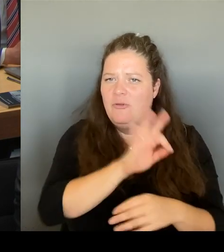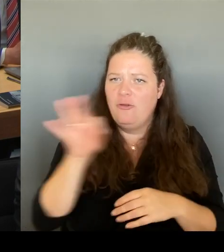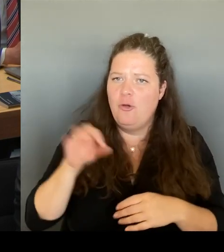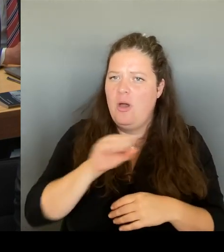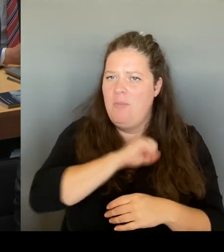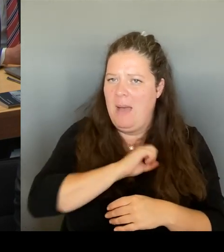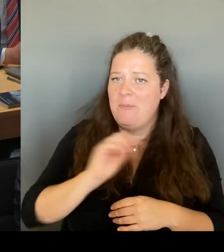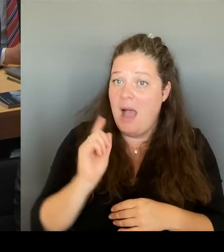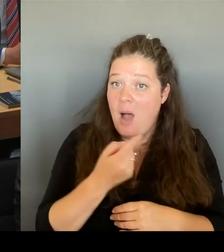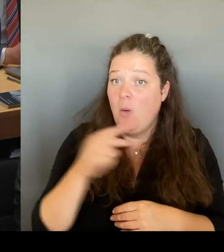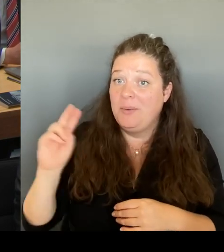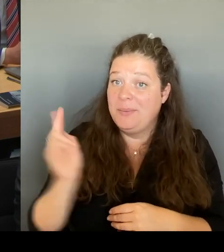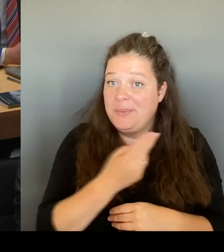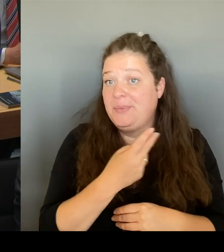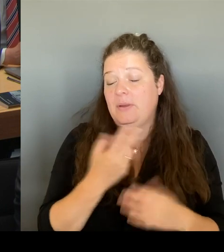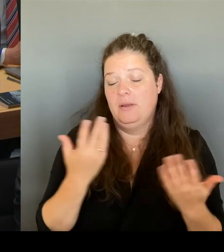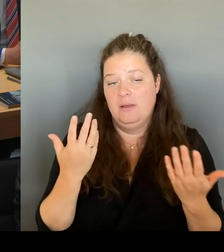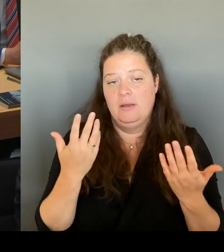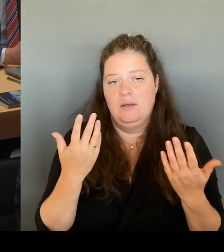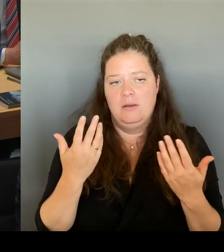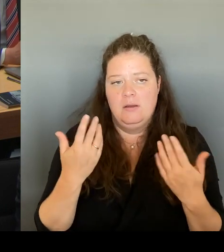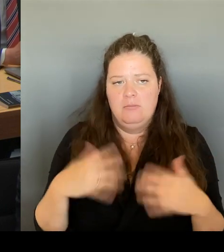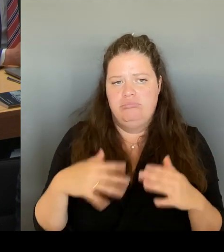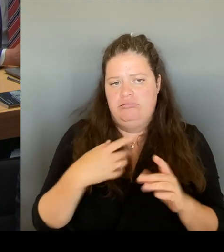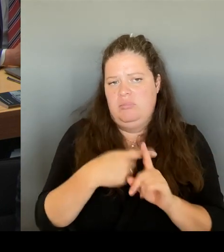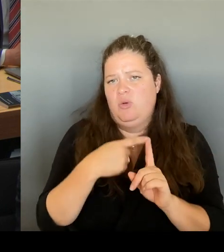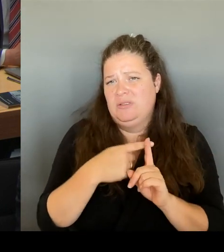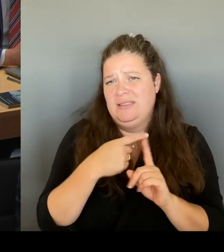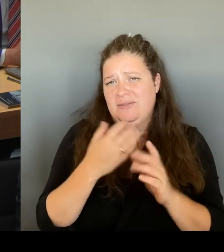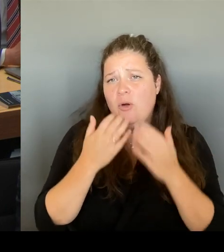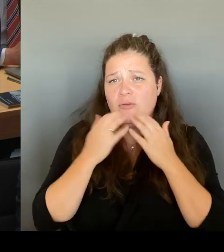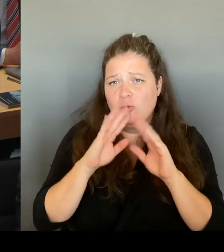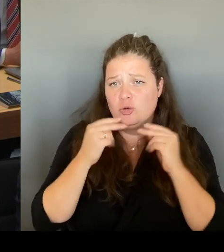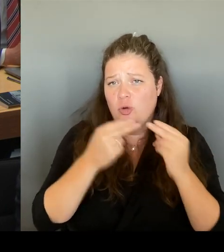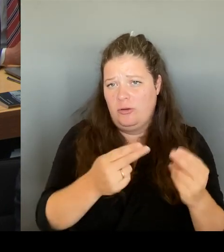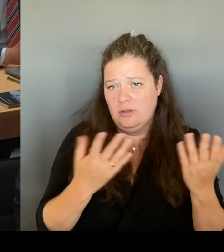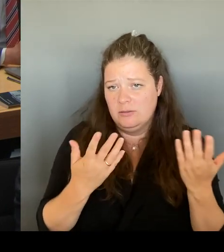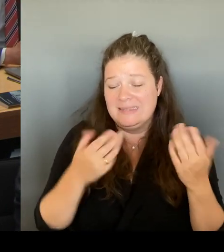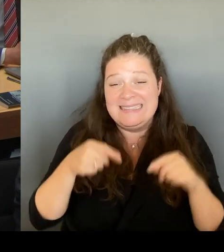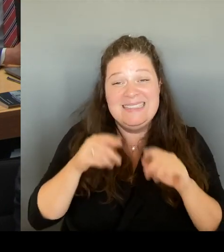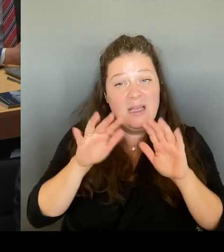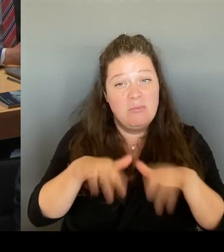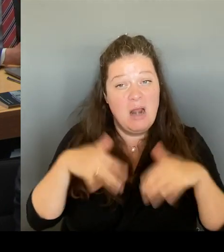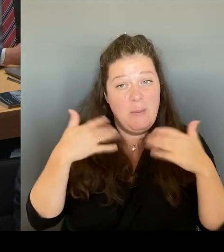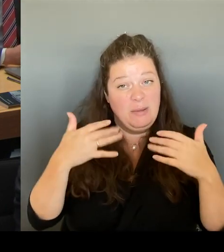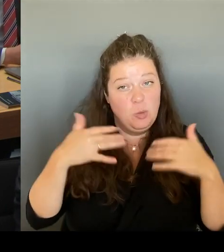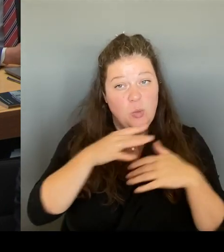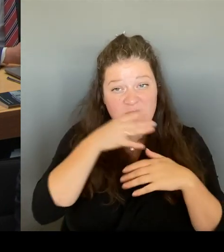Zeit die Hoffnung zurückgibt. und wir auch beweisen, dass wir Großprojekte, die auch nachhaltig sind, innerhalb von